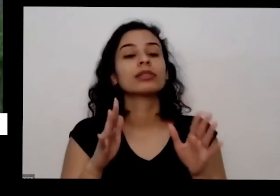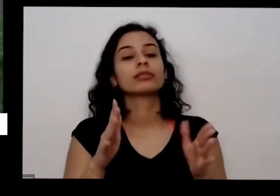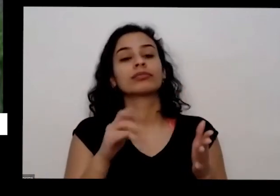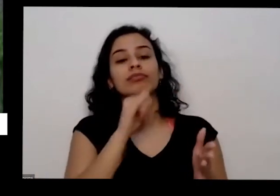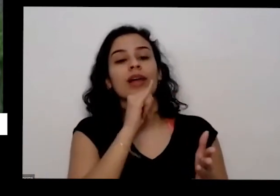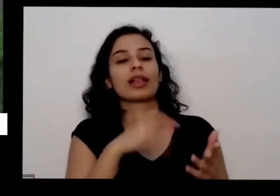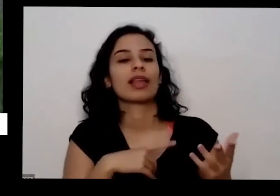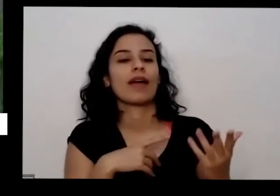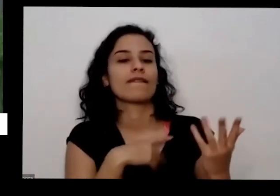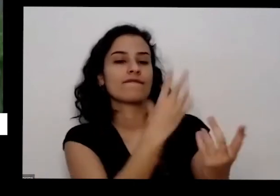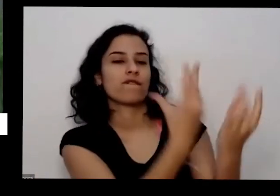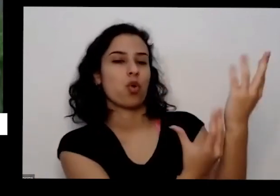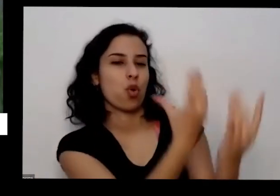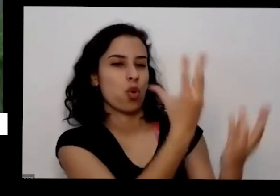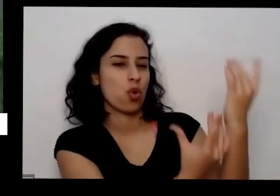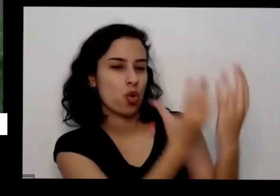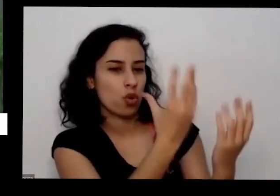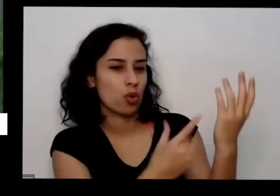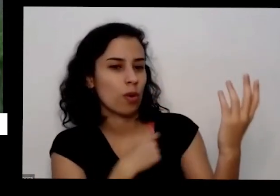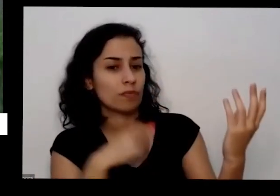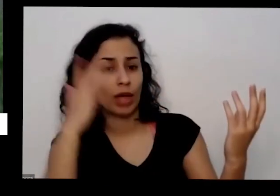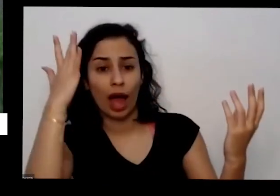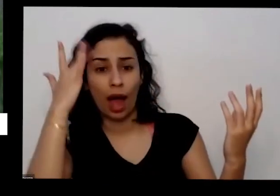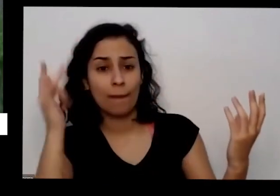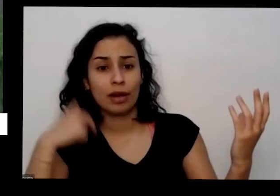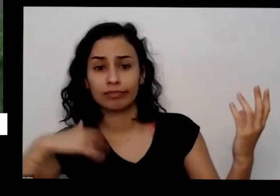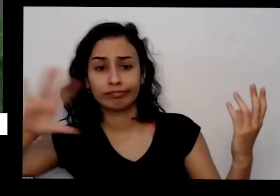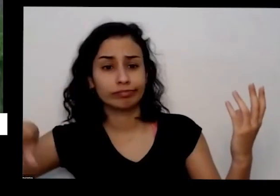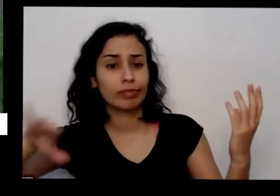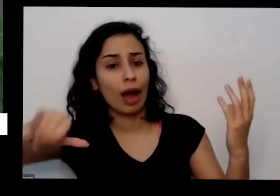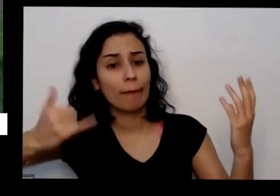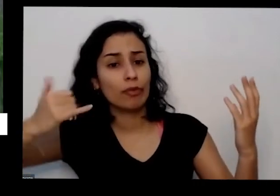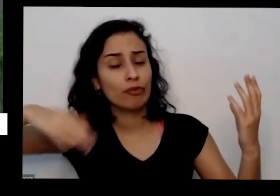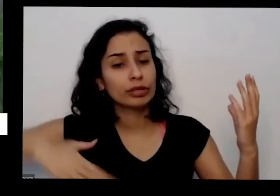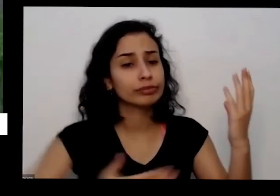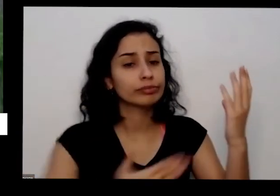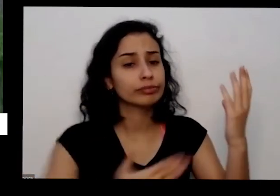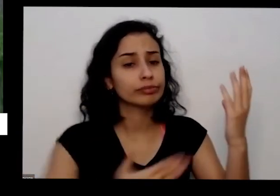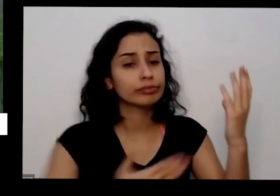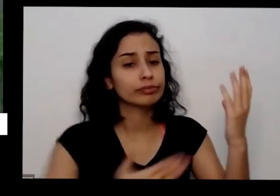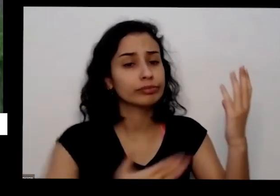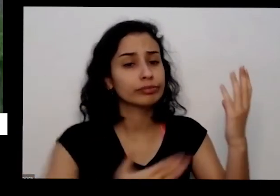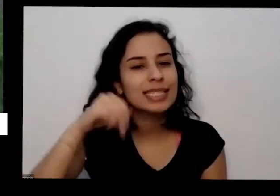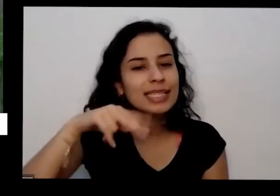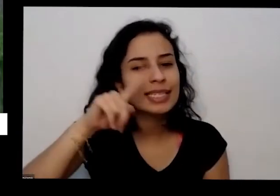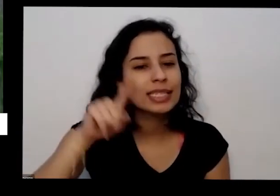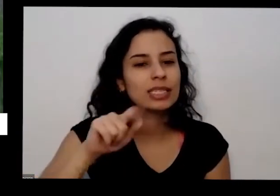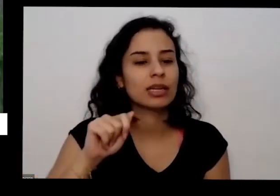dia seguinte pegar cinza é Vê se não tá se não tem Brasa né peso e a gente pega com aí no carro